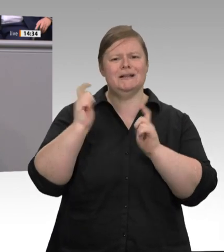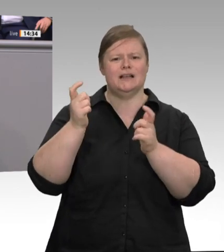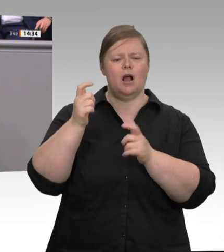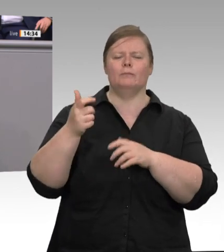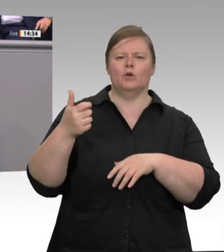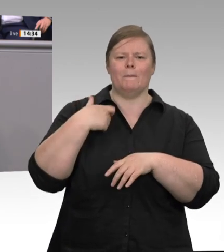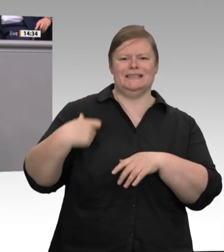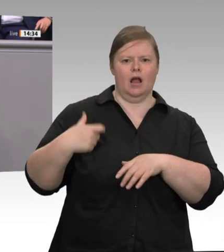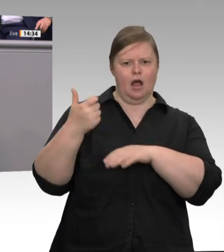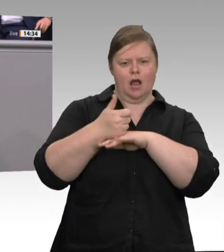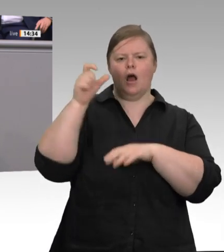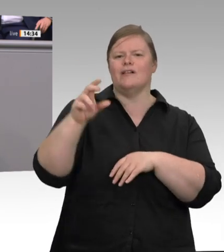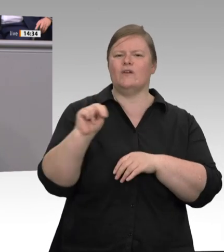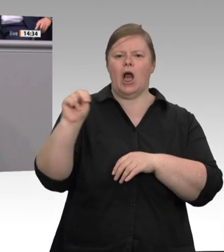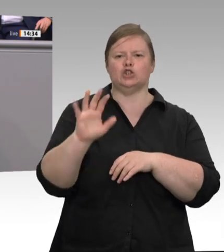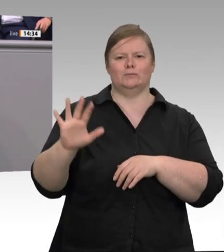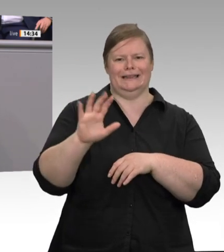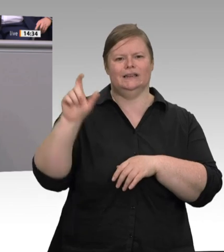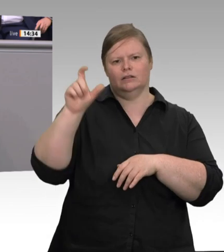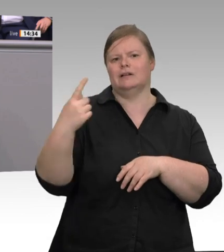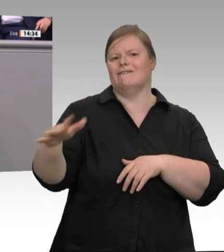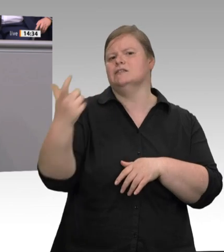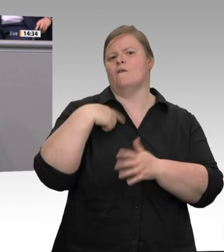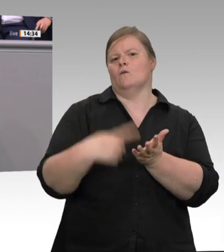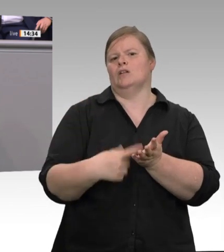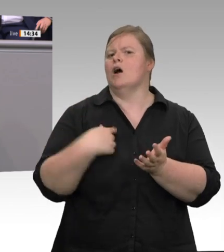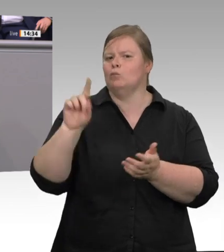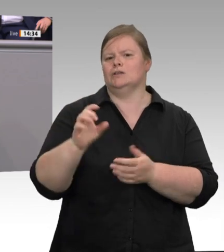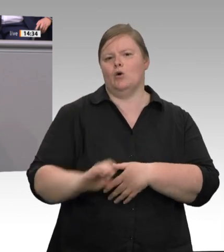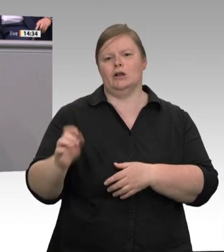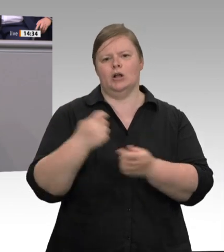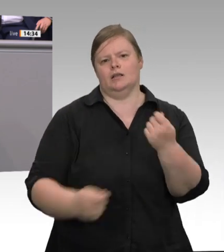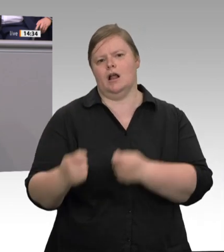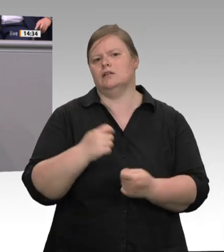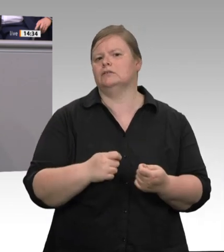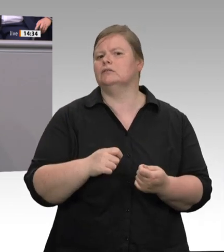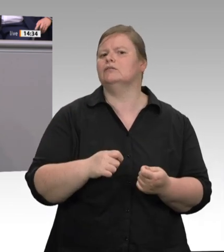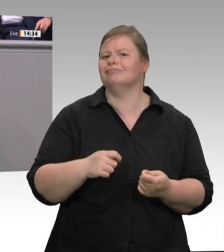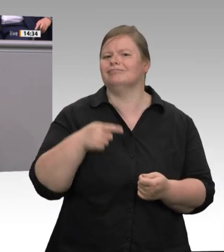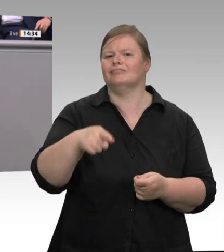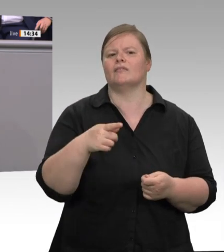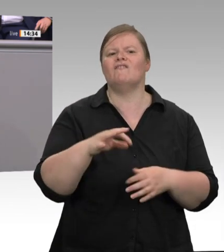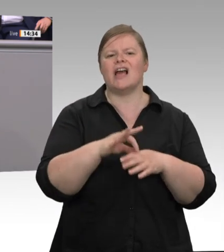ausgestattet. Denn die beste Prävention ist immer noch eine gute Beratung, zu wissen: Was sind meine Rechte, und was sind die Möglichkeiten, wenn ich in Deutschland